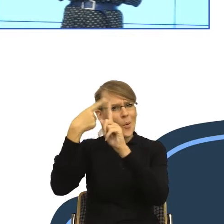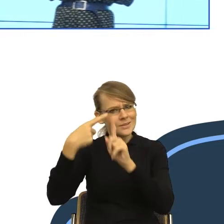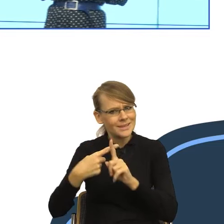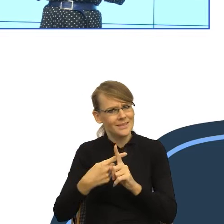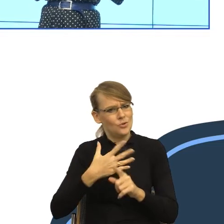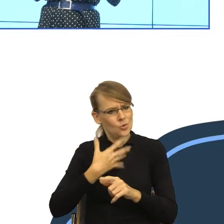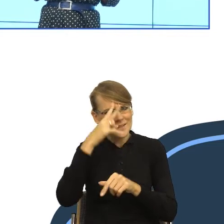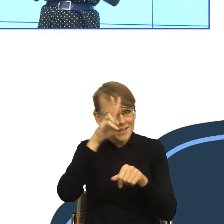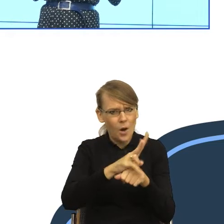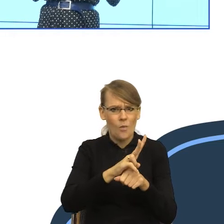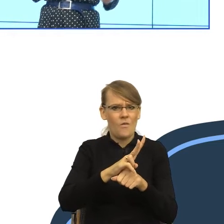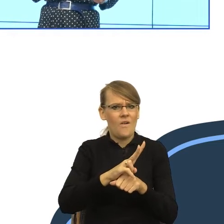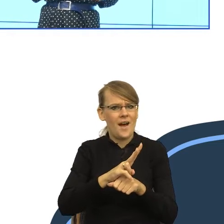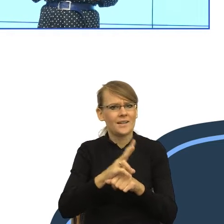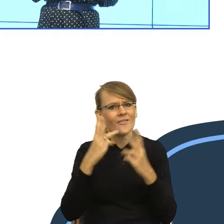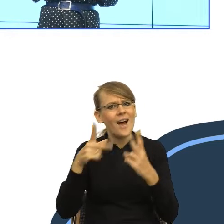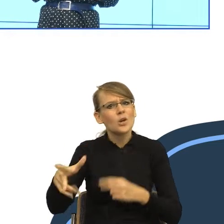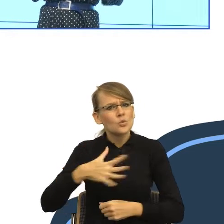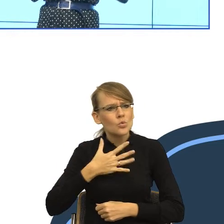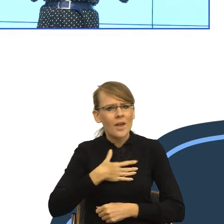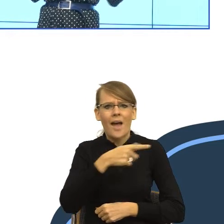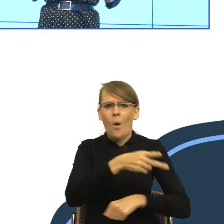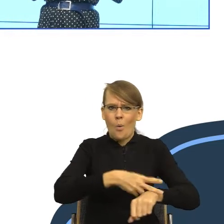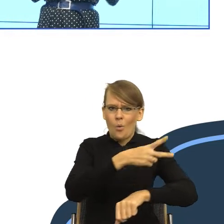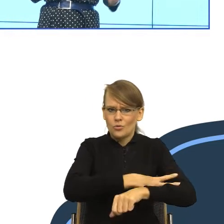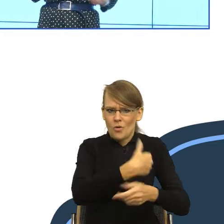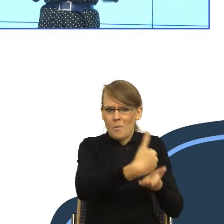że urząd stoi za nami, że prawo stoi za nami,